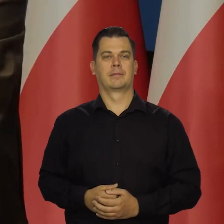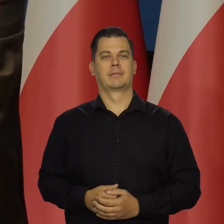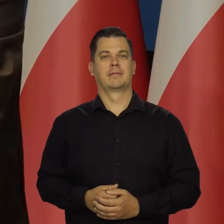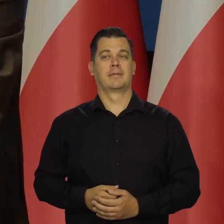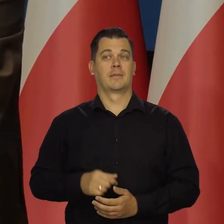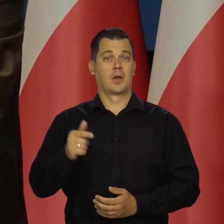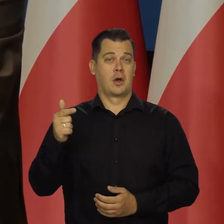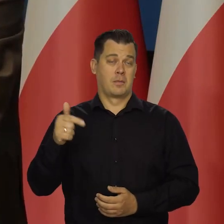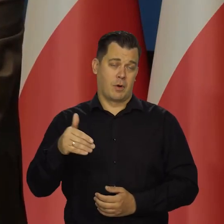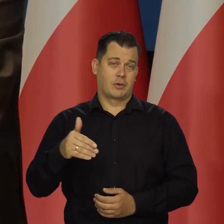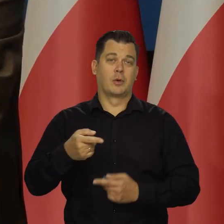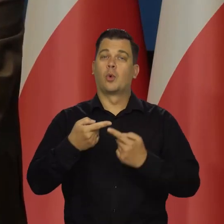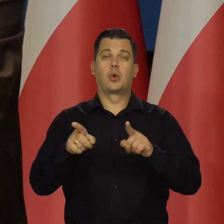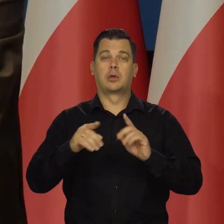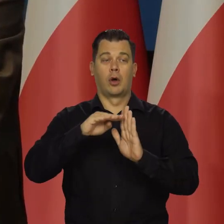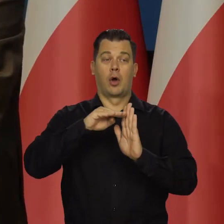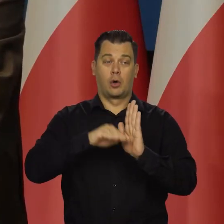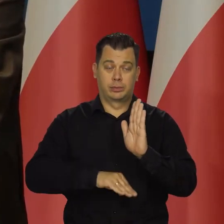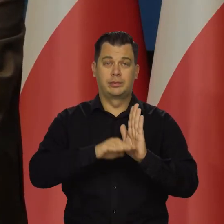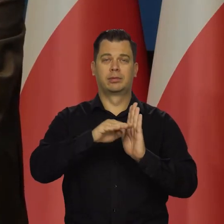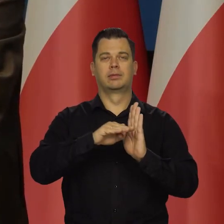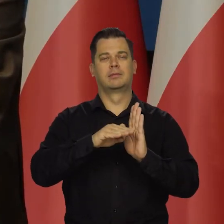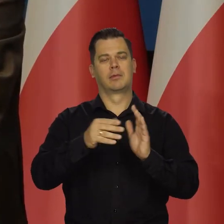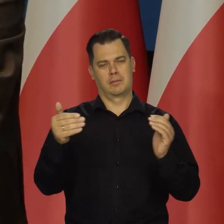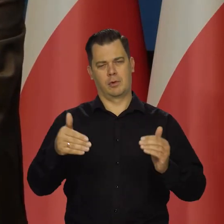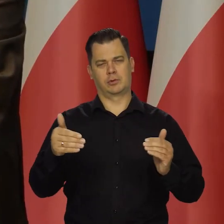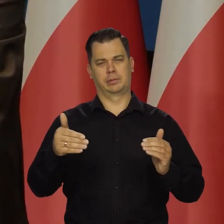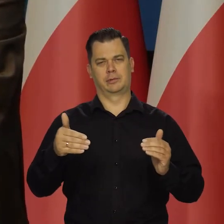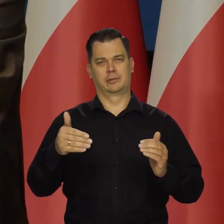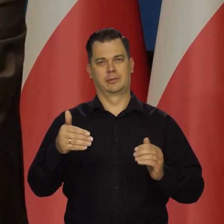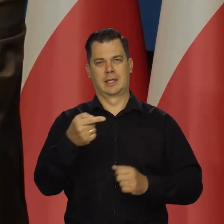Krótki może być bardzo okres tej recesji technicznej,